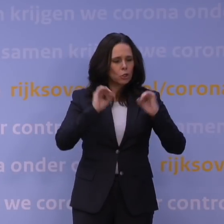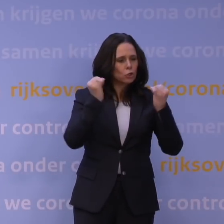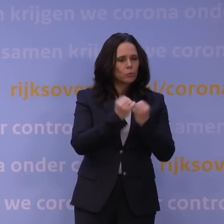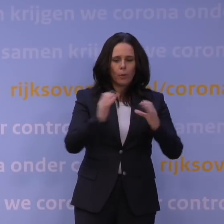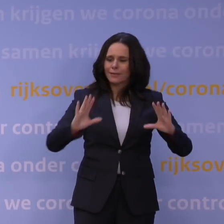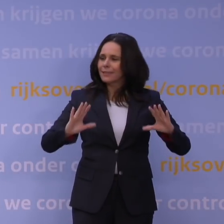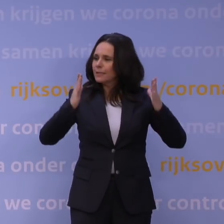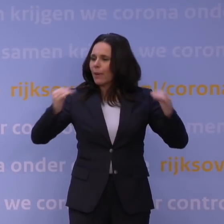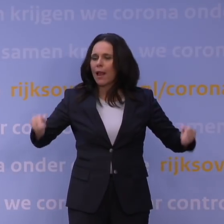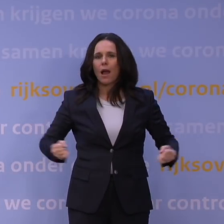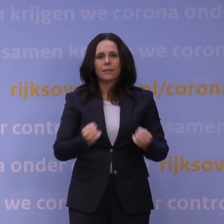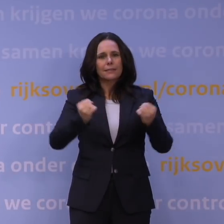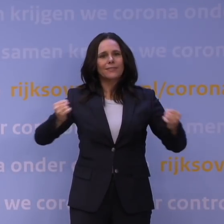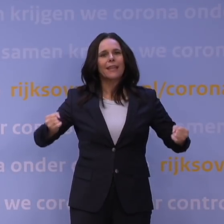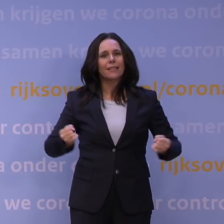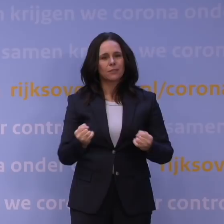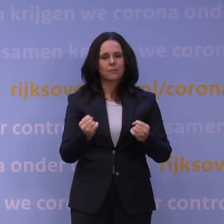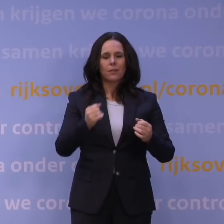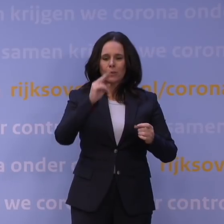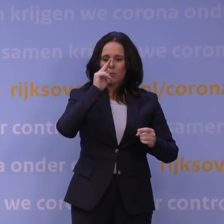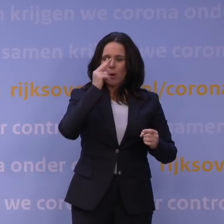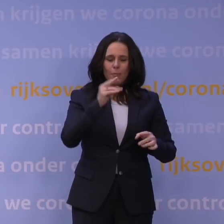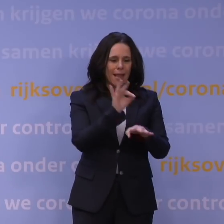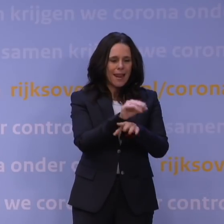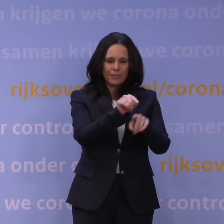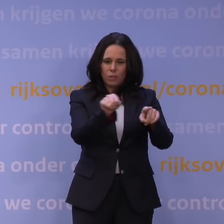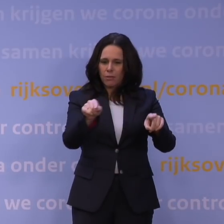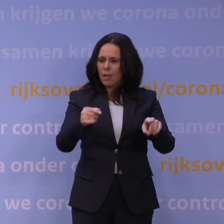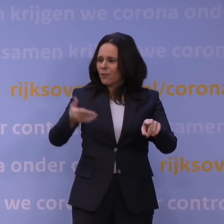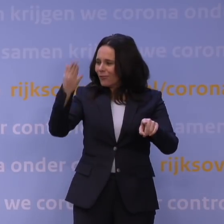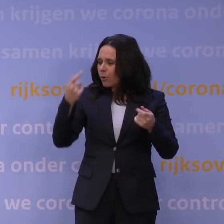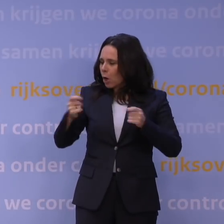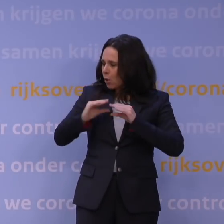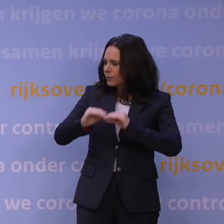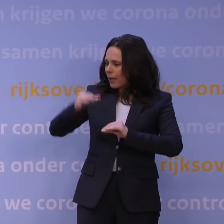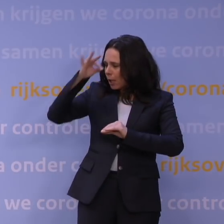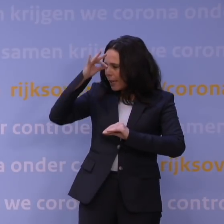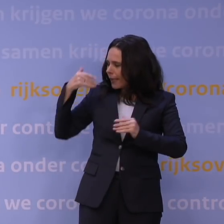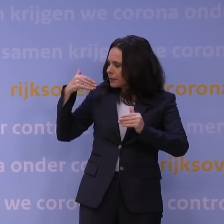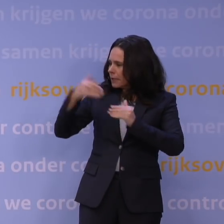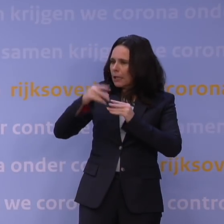Dus daar wordt gepoogd om de lessen mee te nemen uit de vorige lockdowns en daar hebben we inzichten opgedaan in wat wel en niet werkt.